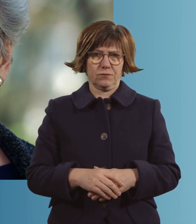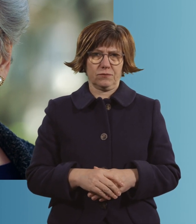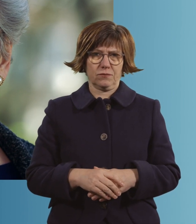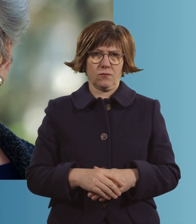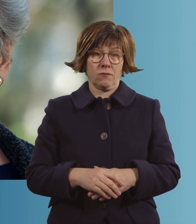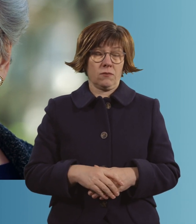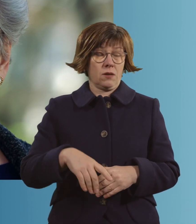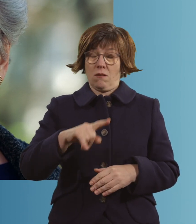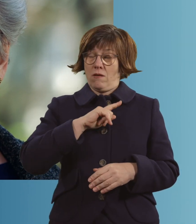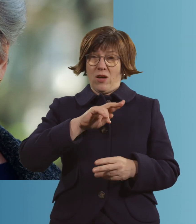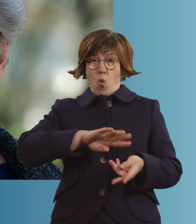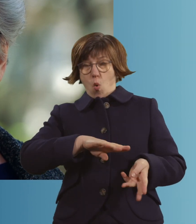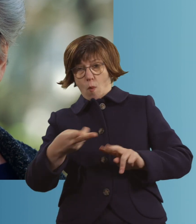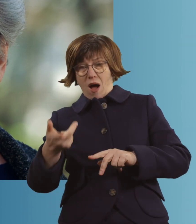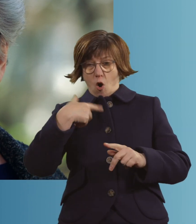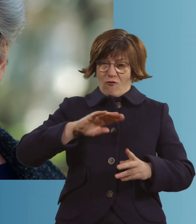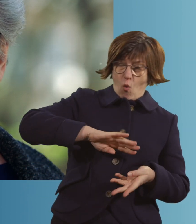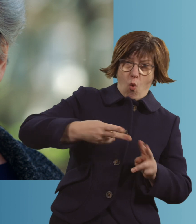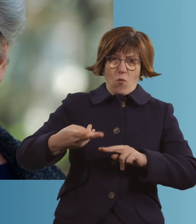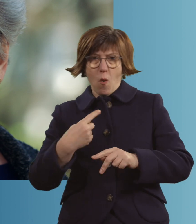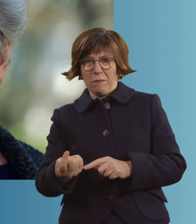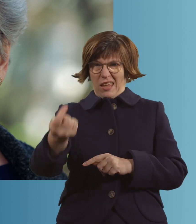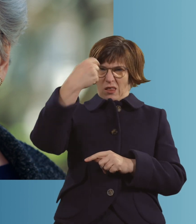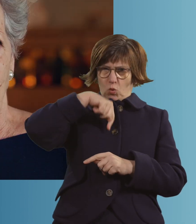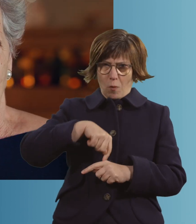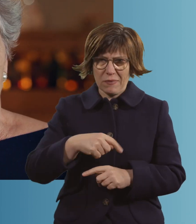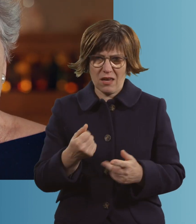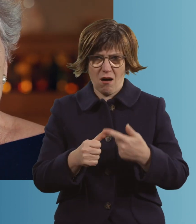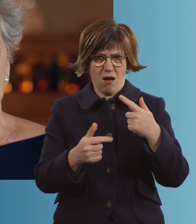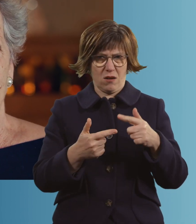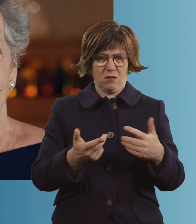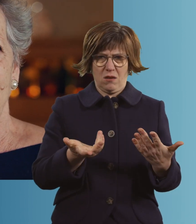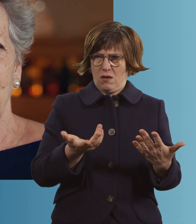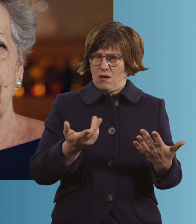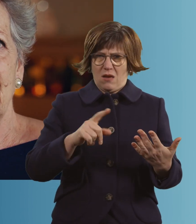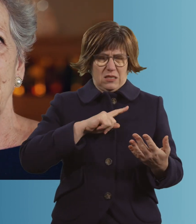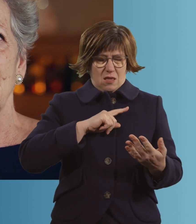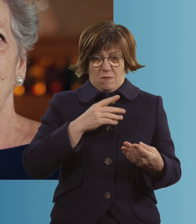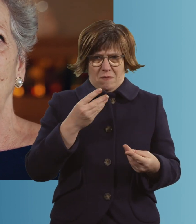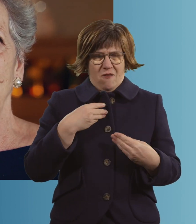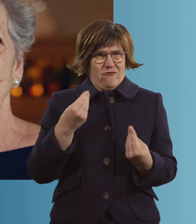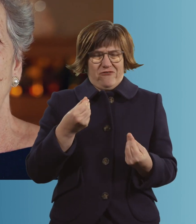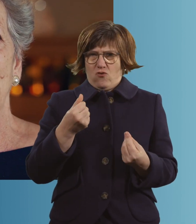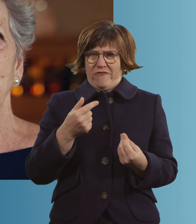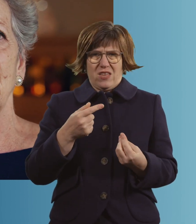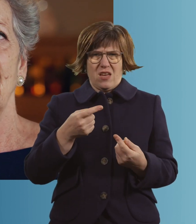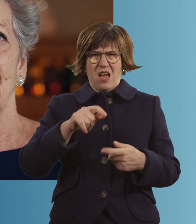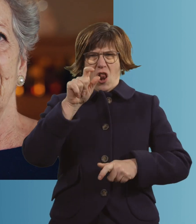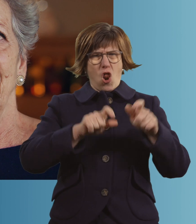Du wirst umgedreht, du wirst intubiert. Ich habe dann immer das Gefühl gehabt, da sind lauter...